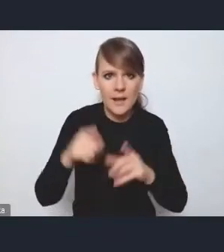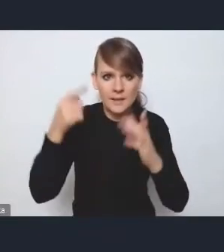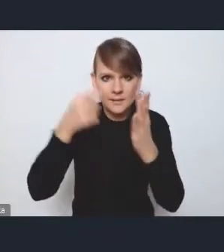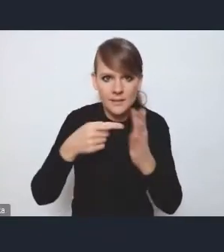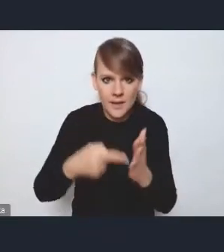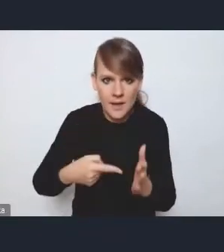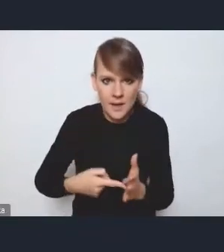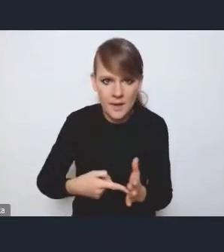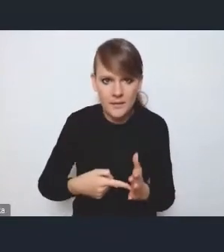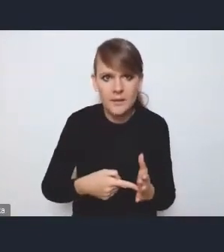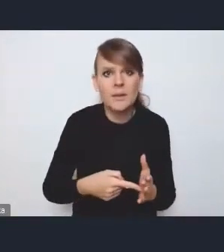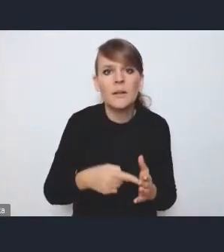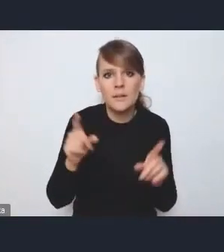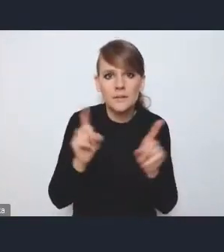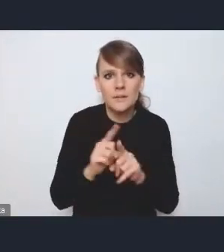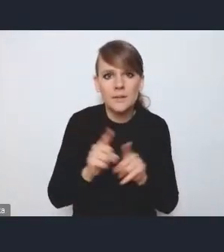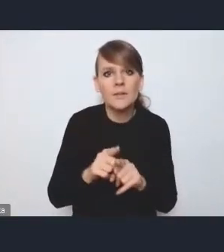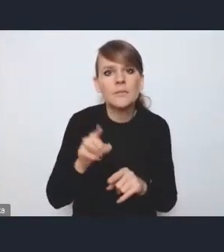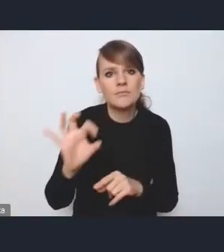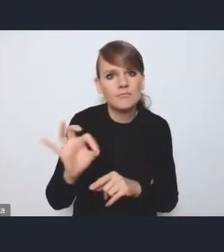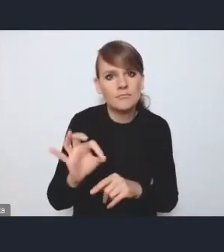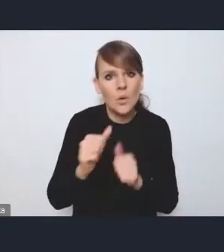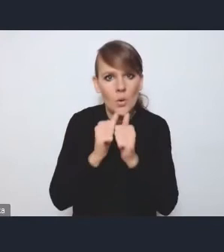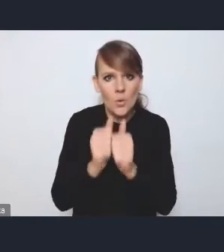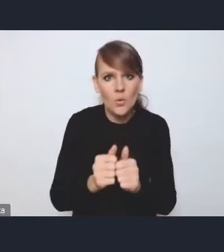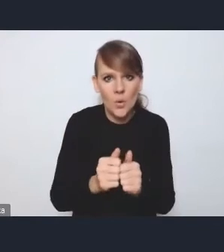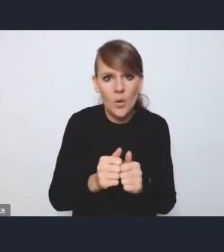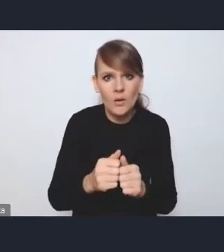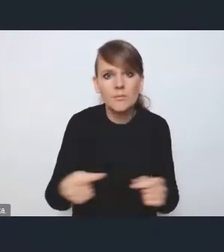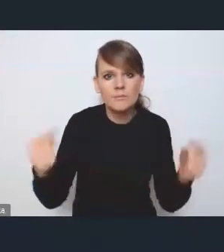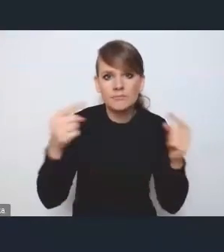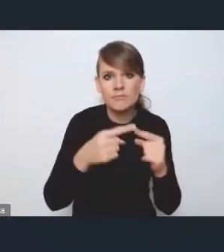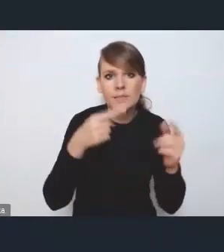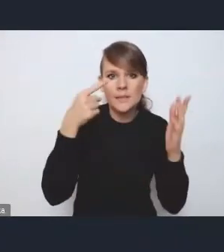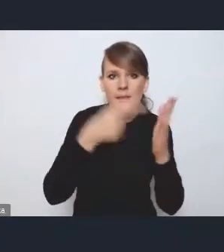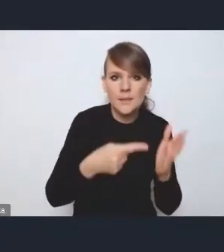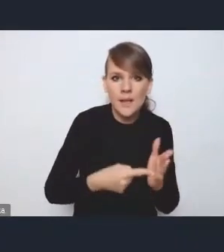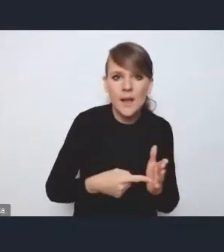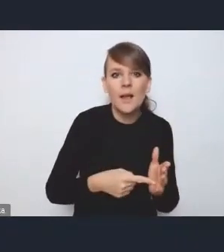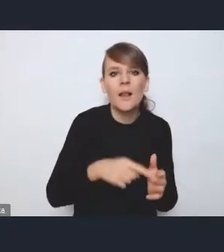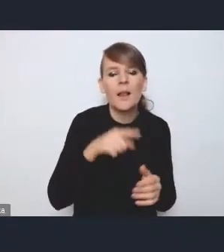więc pełnią też taką rolę służebną wobec tych celów związanych z podnoszeniem jakości przestrzeni publicznych,